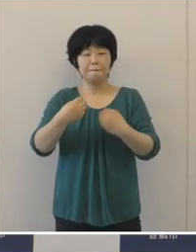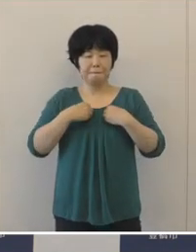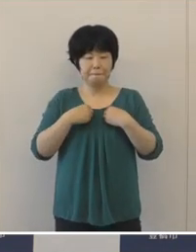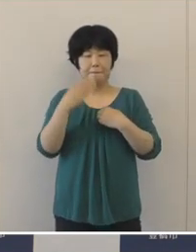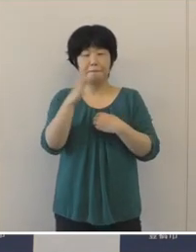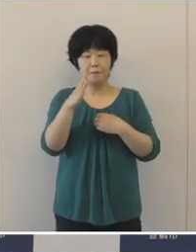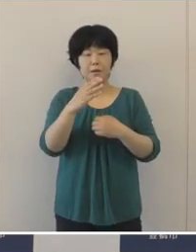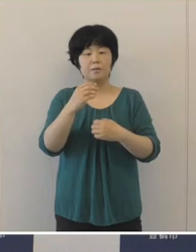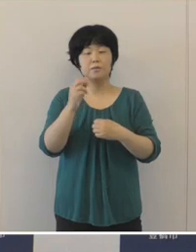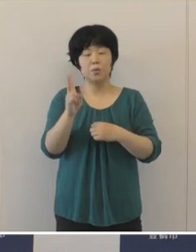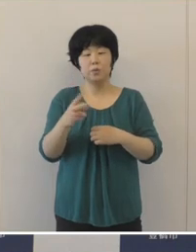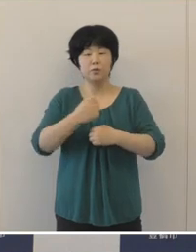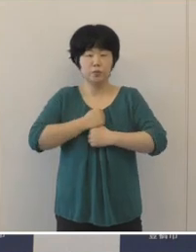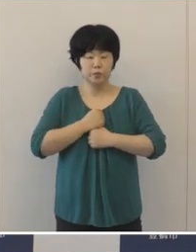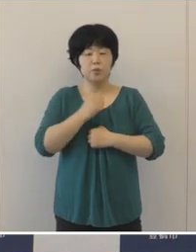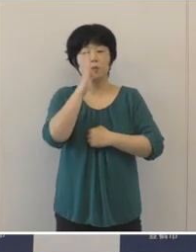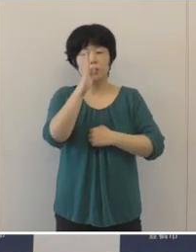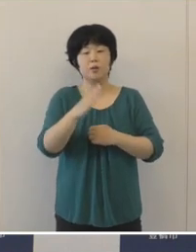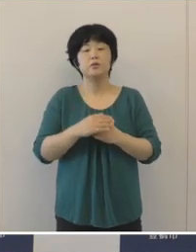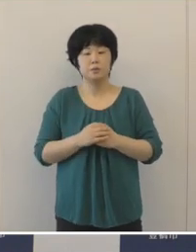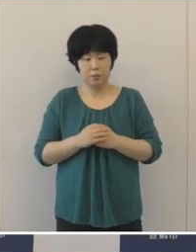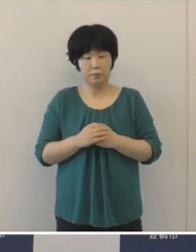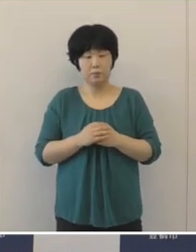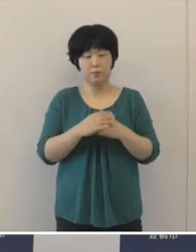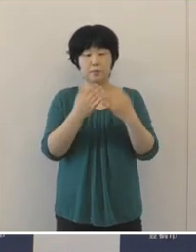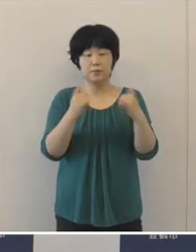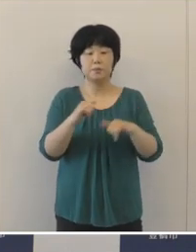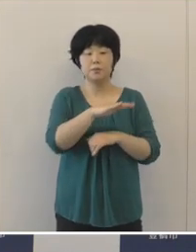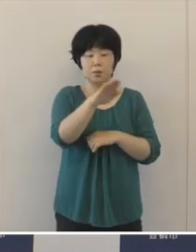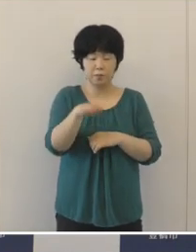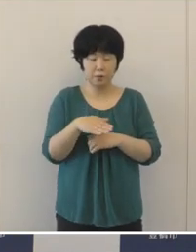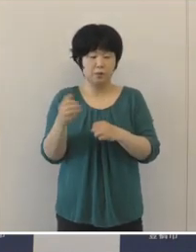市民の皆様そして事業者の方々におかれましては、